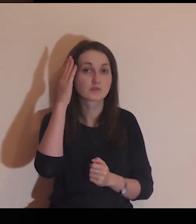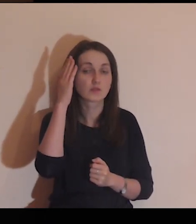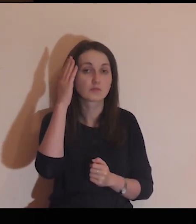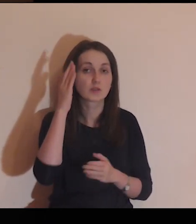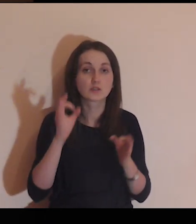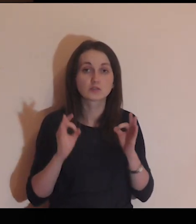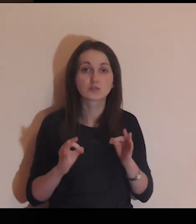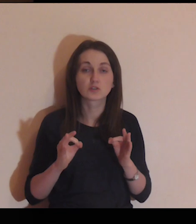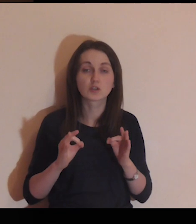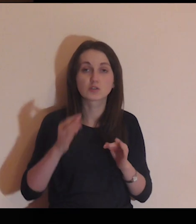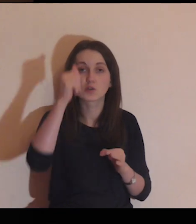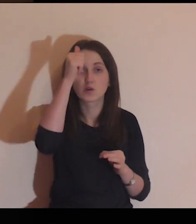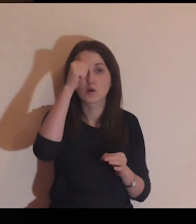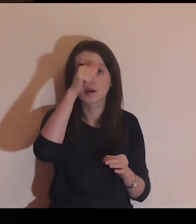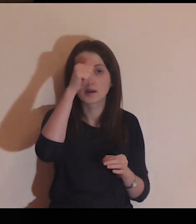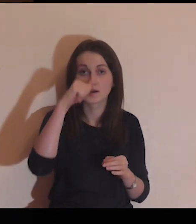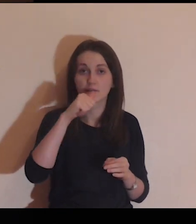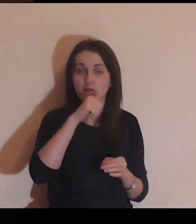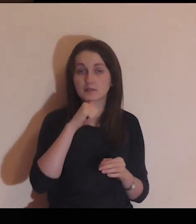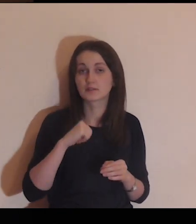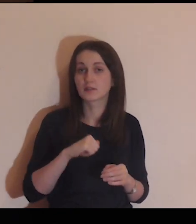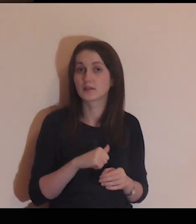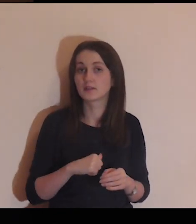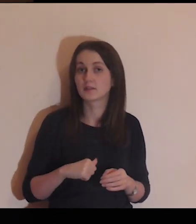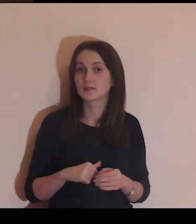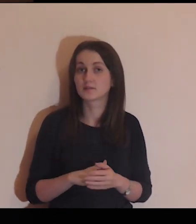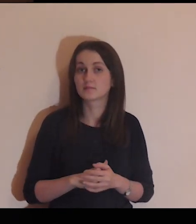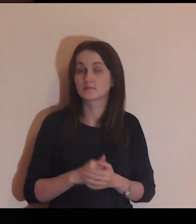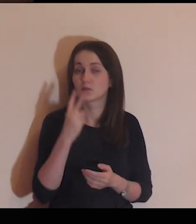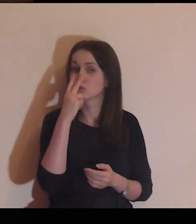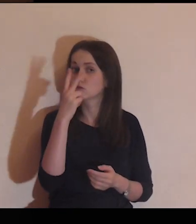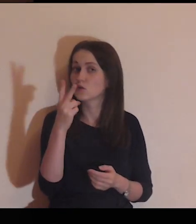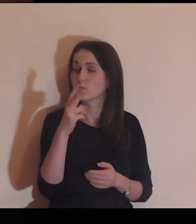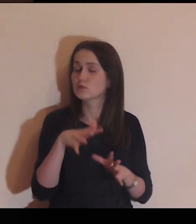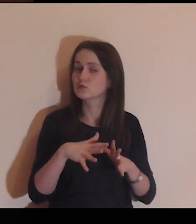wyobraź sobie scenę z dzisiejszej Ewangelii.